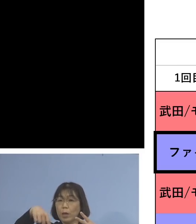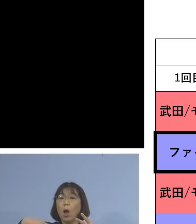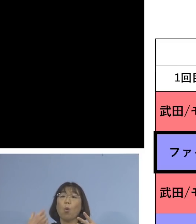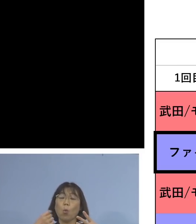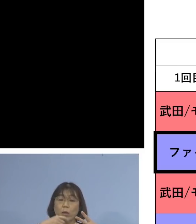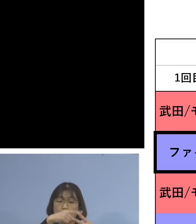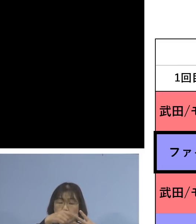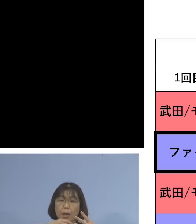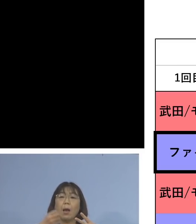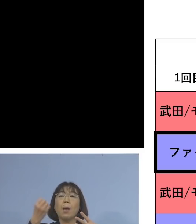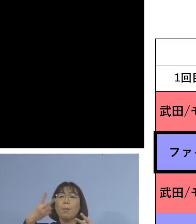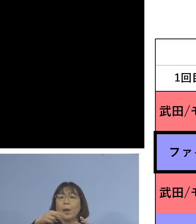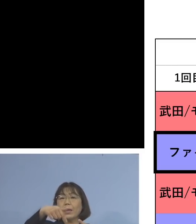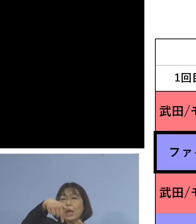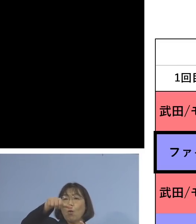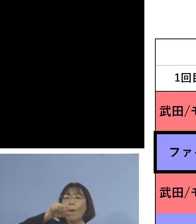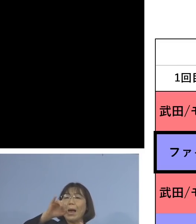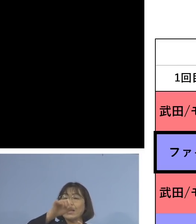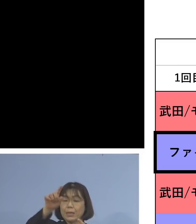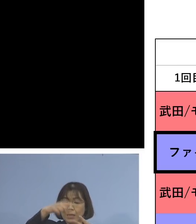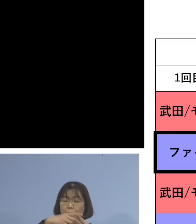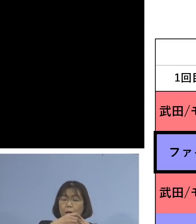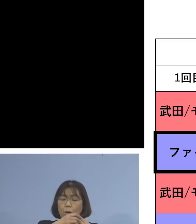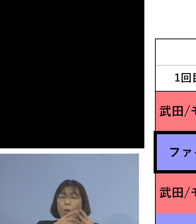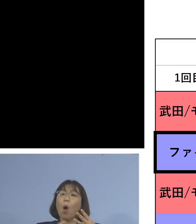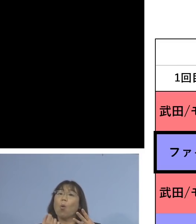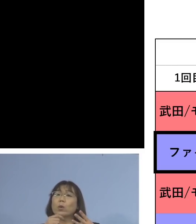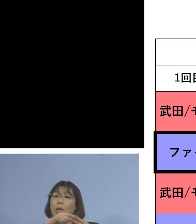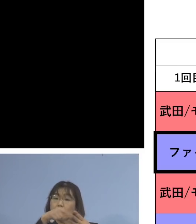あるいはファイザー、ファイザー 3度目もファイザー、同種の接種